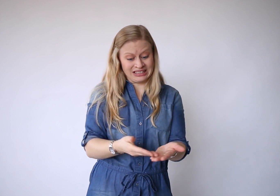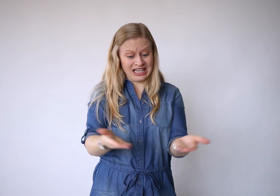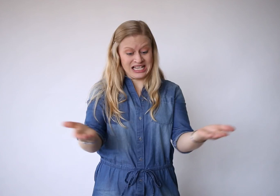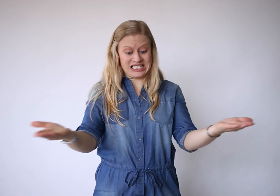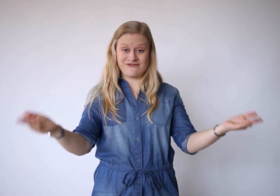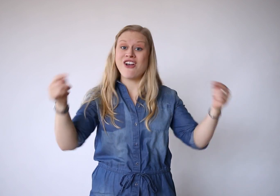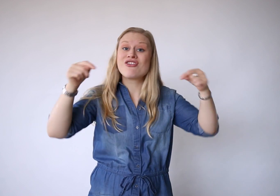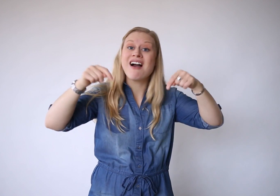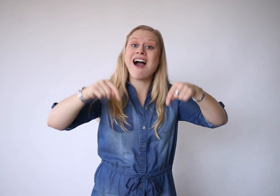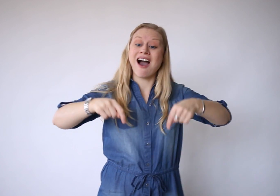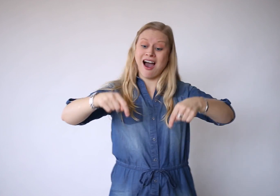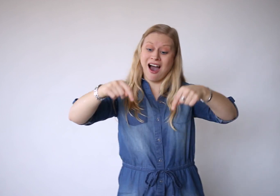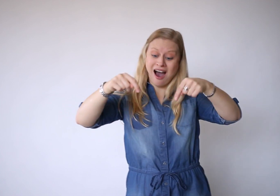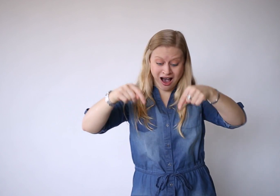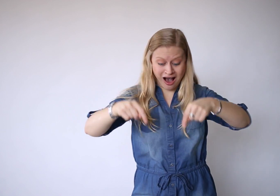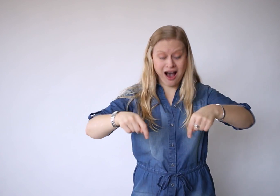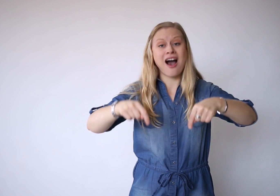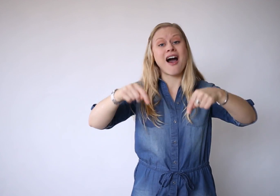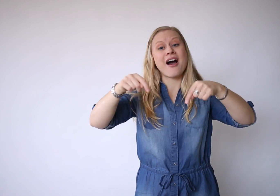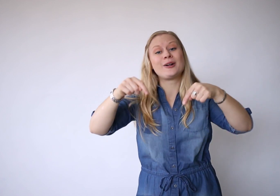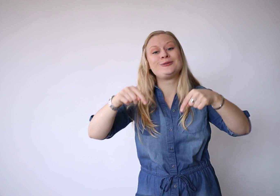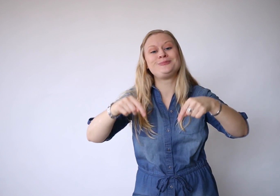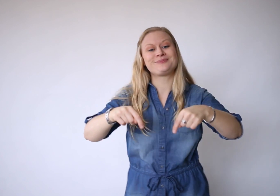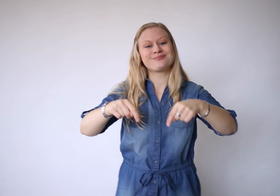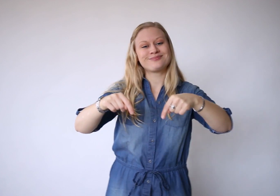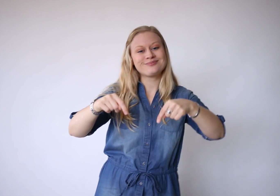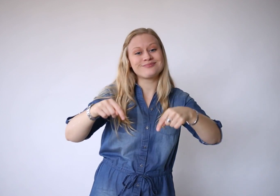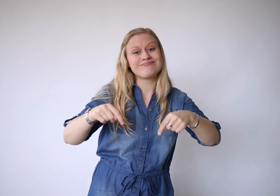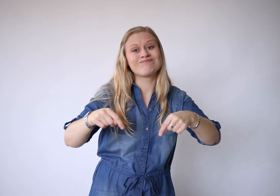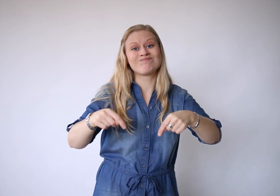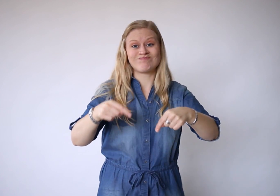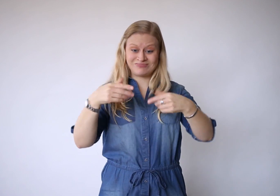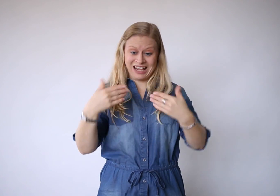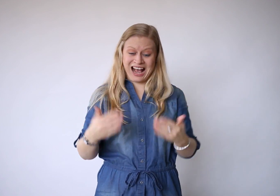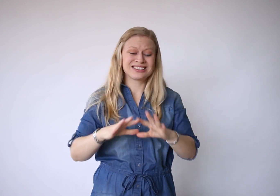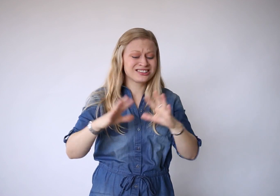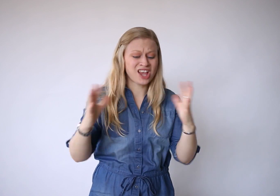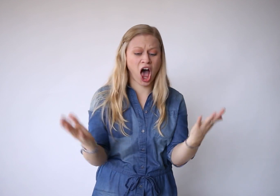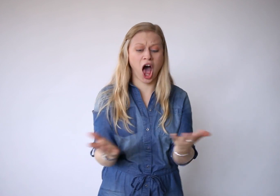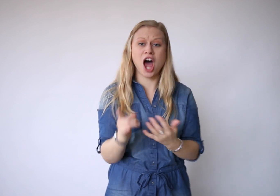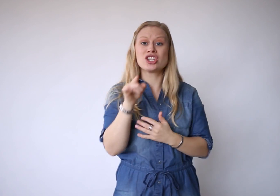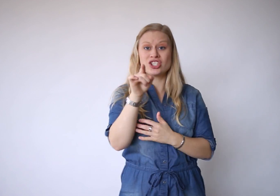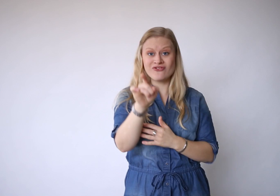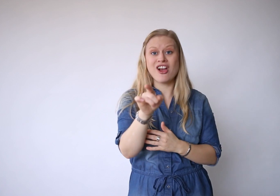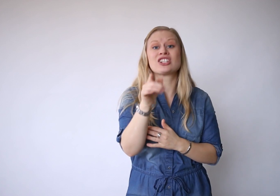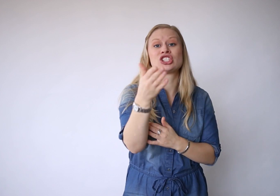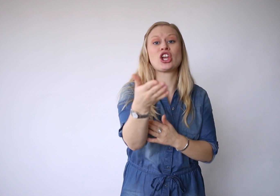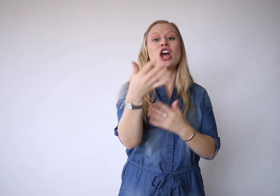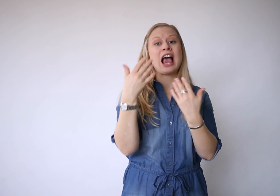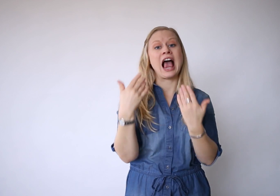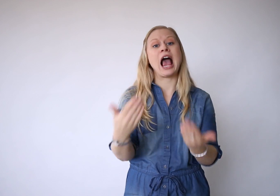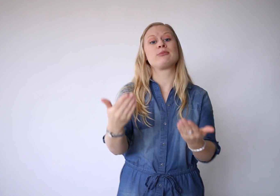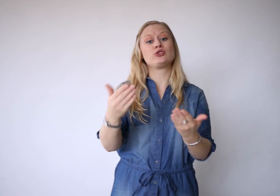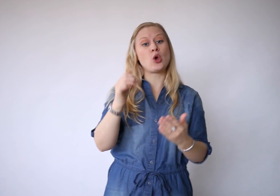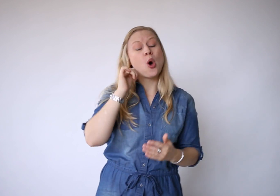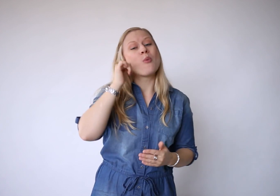Dit is vandaag, het is alles wat je hebt.